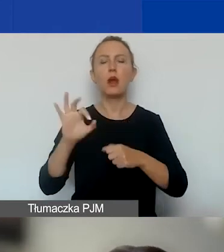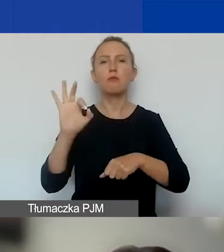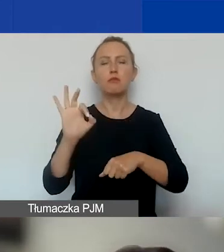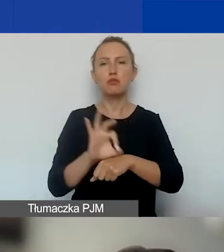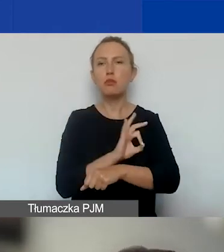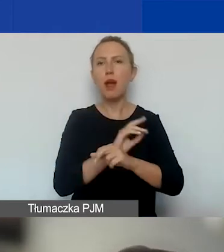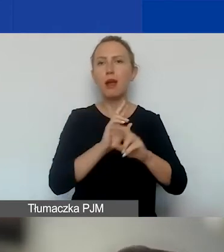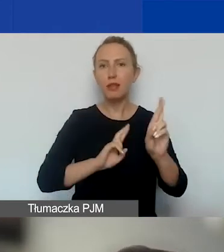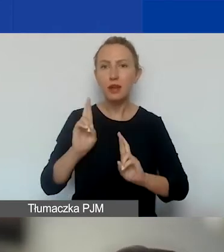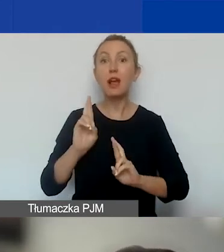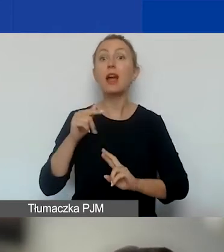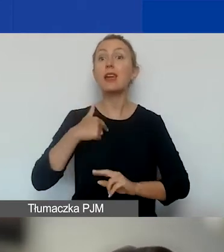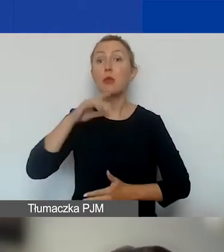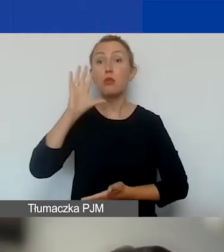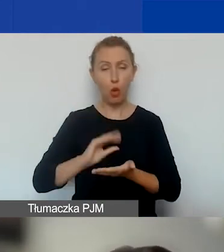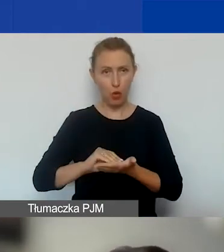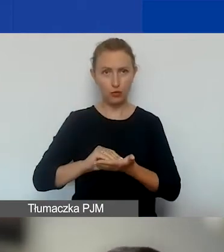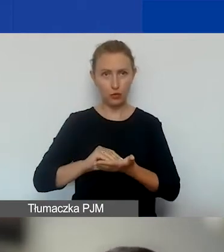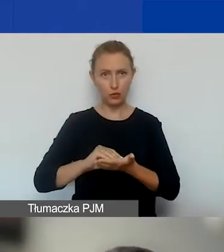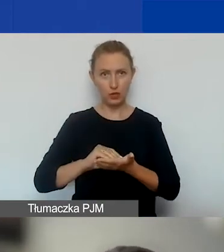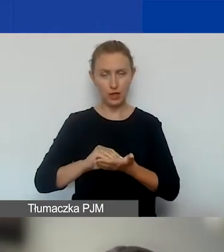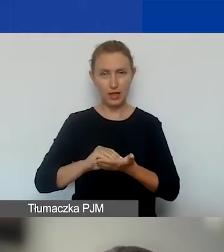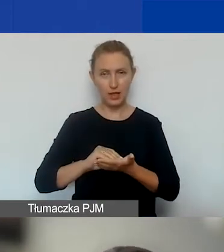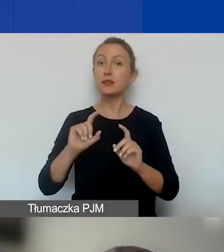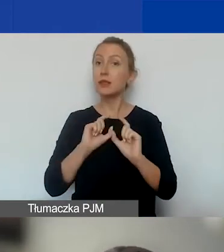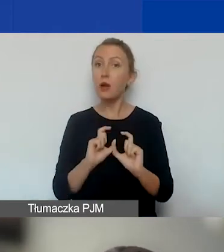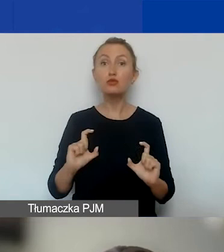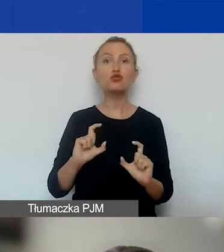Ale ja powtórzę, że nadal pozostajemy